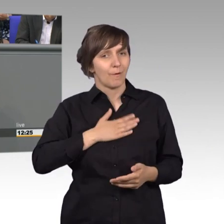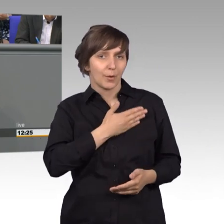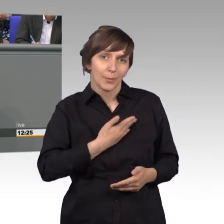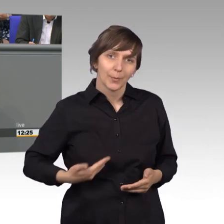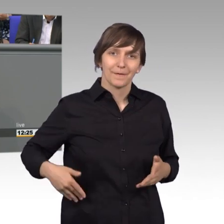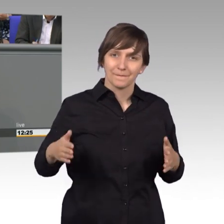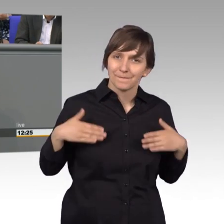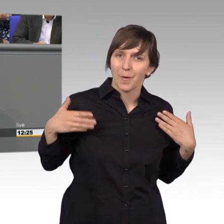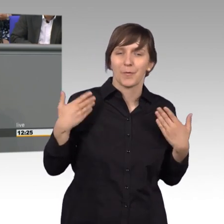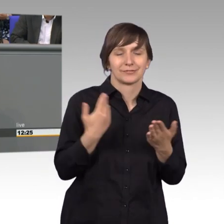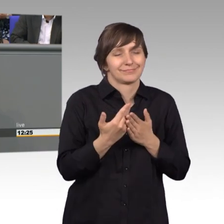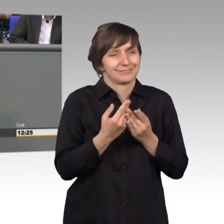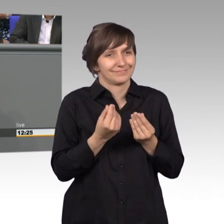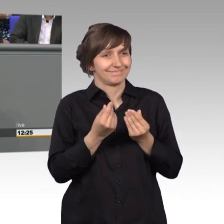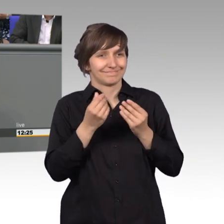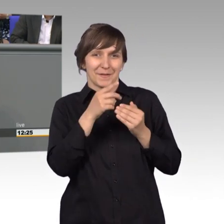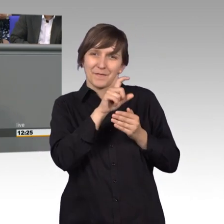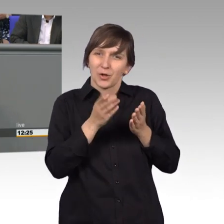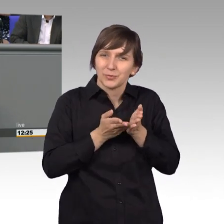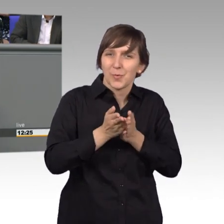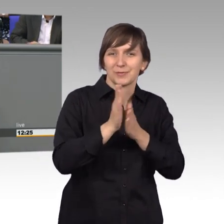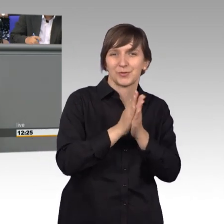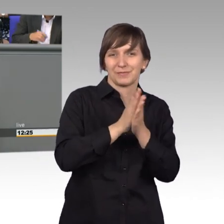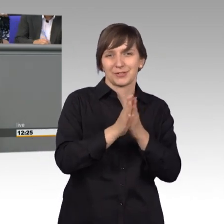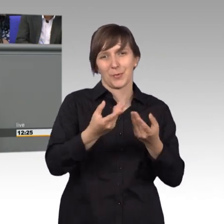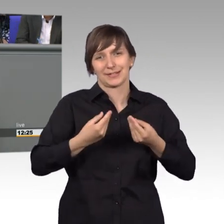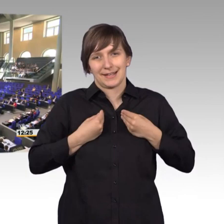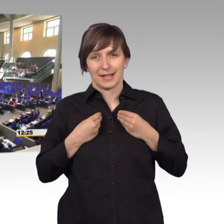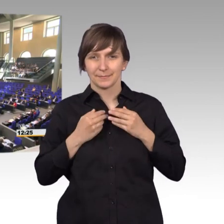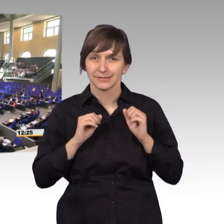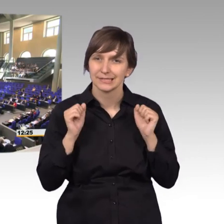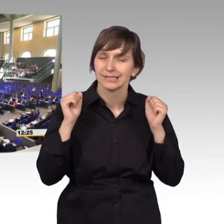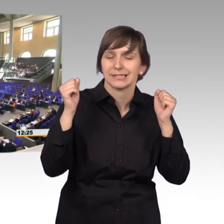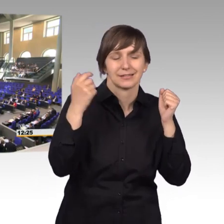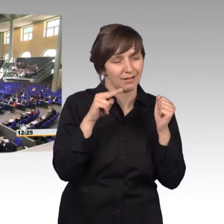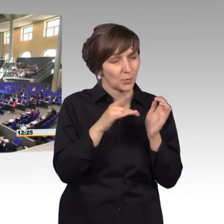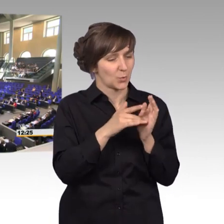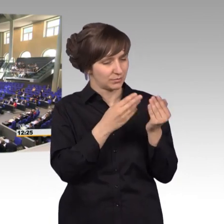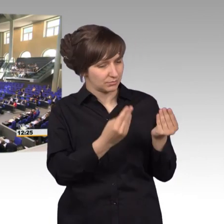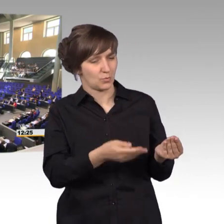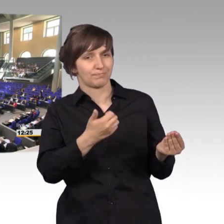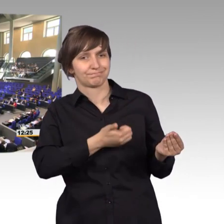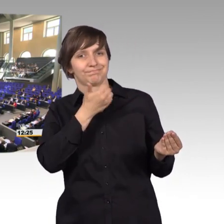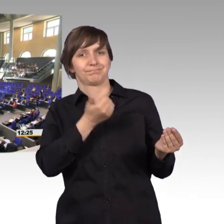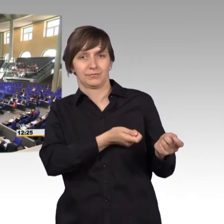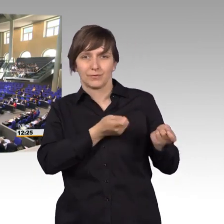ist das Motivation für die ganze Woche. [Beifall]